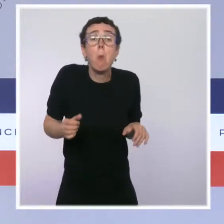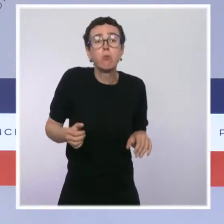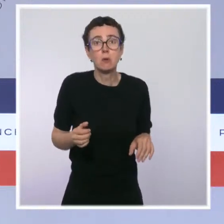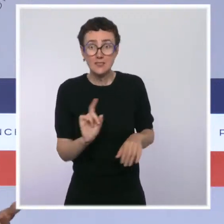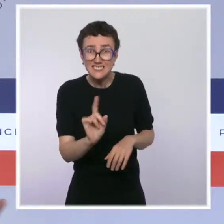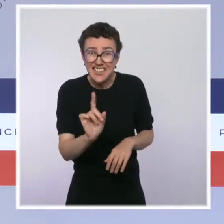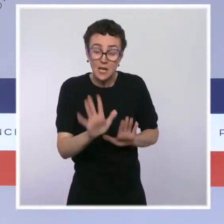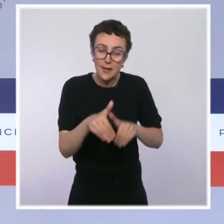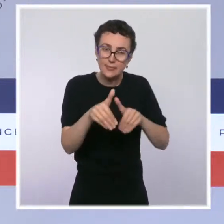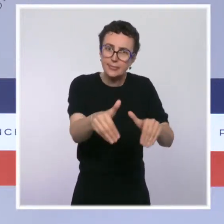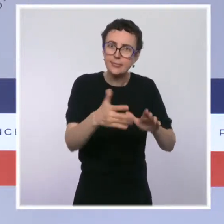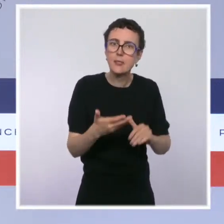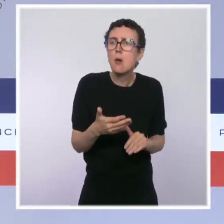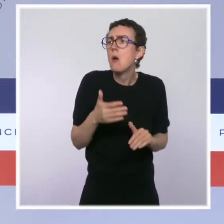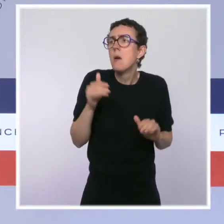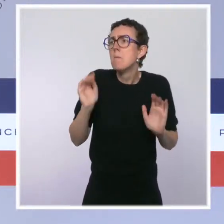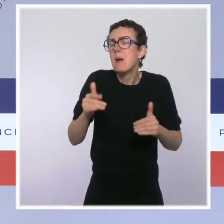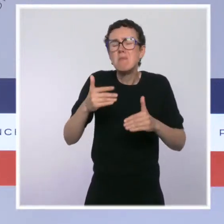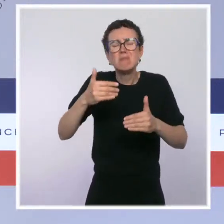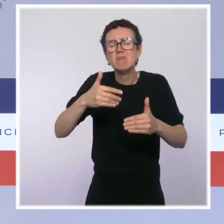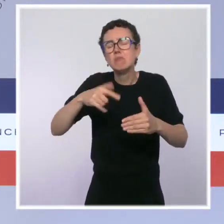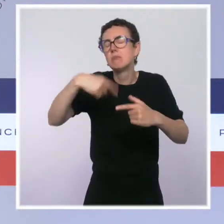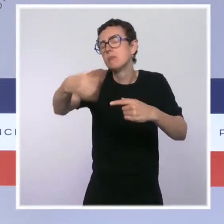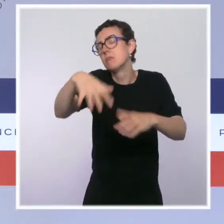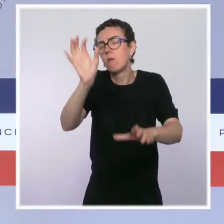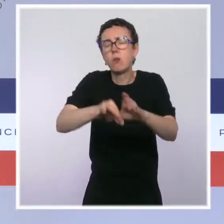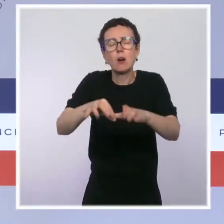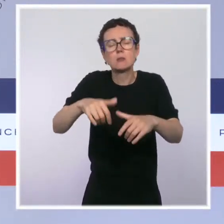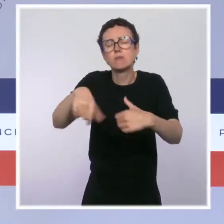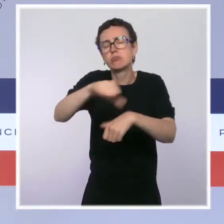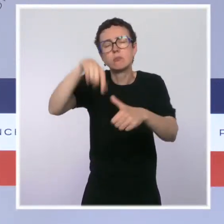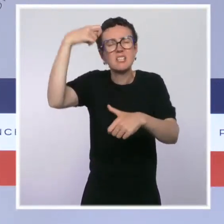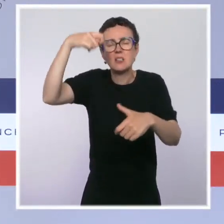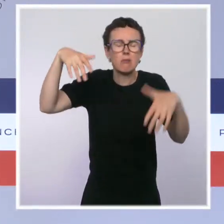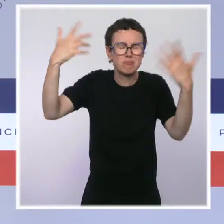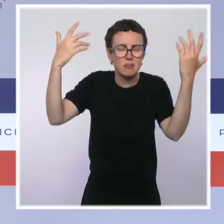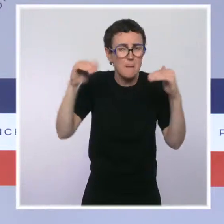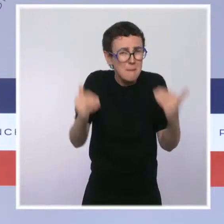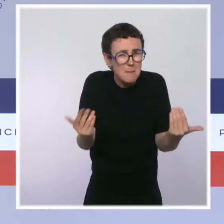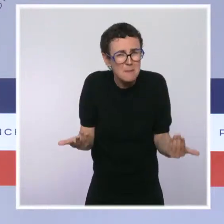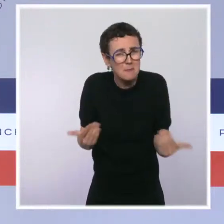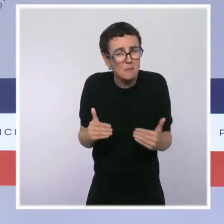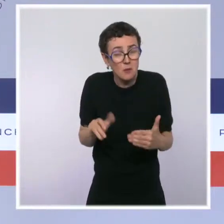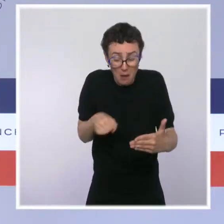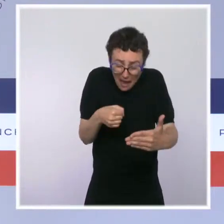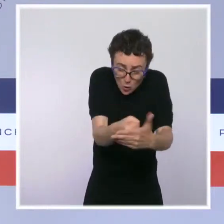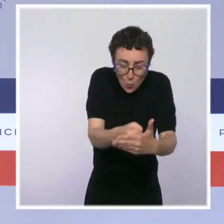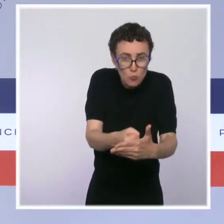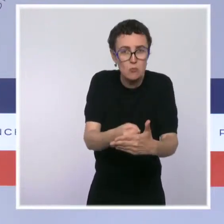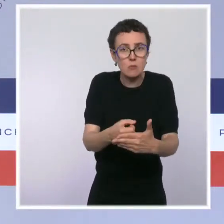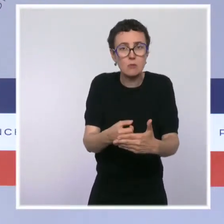indépendamment des échéances qui arrivent. Imaginez, encore une fois ce que je disais tout à l'heure à Julie Marie-Leconte, imaginez ce qu'on nous dirait